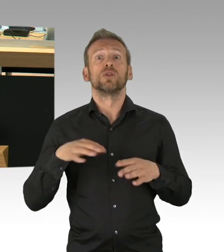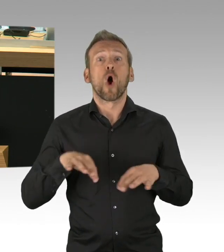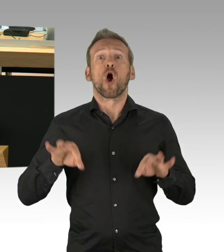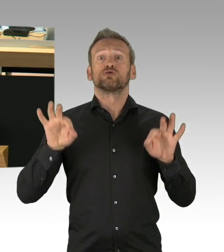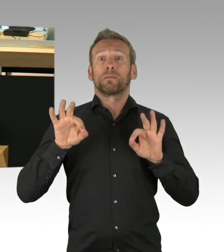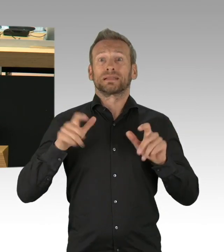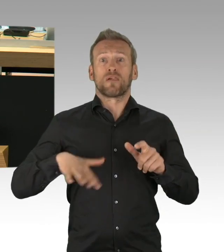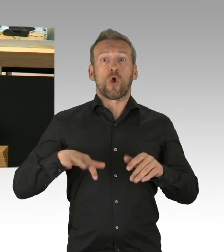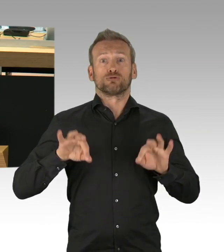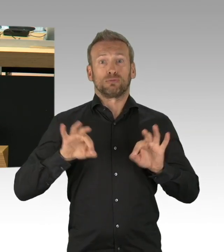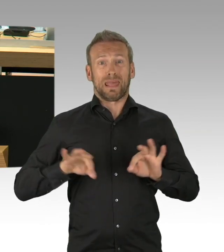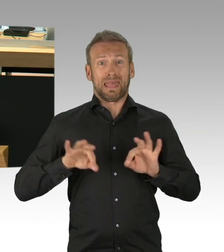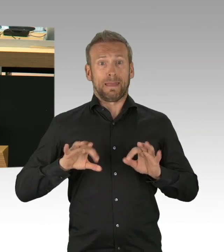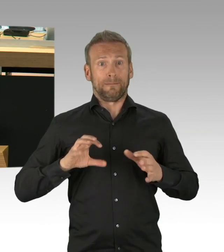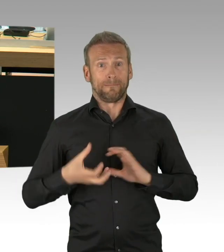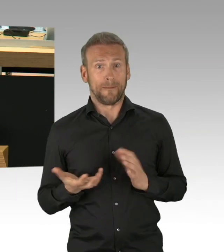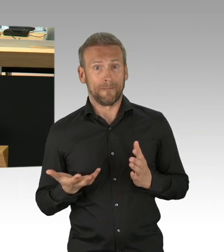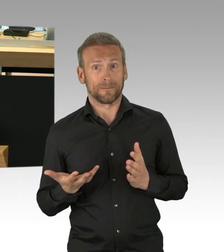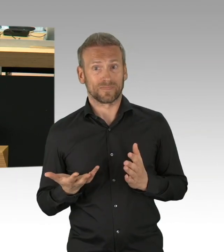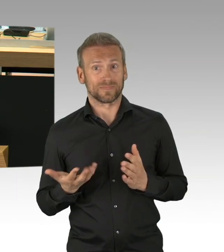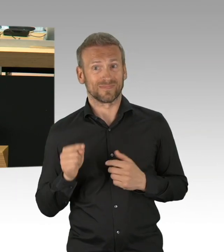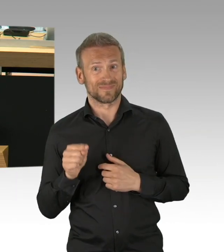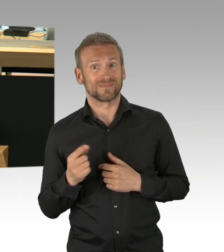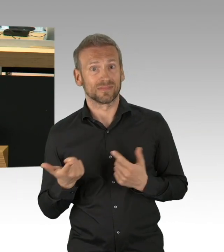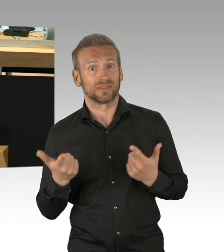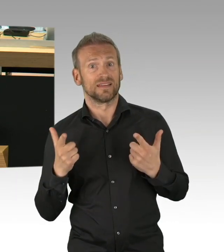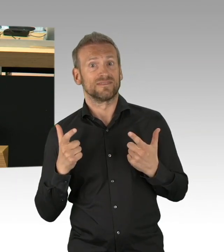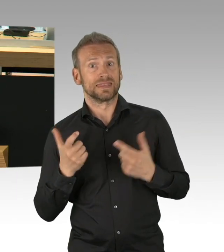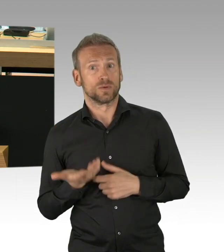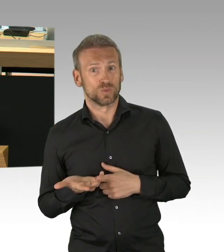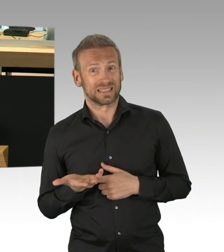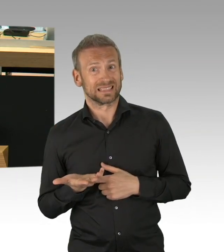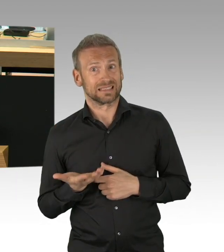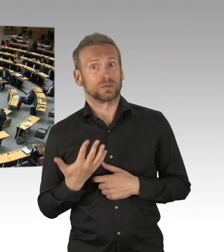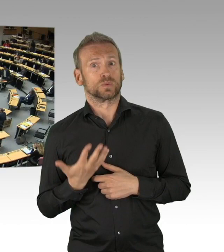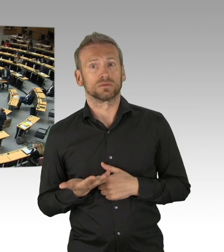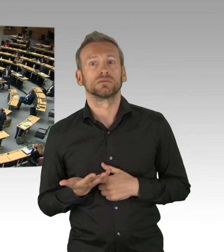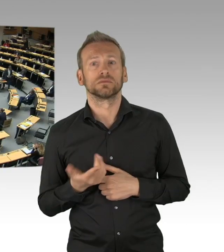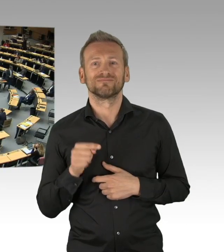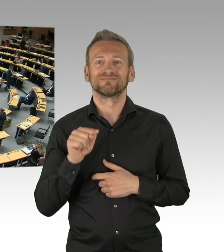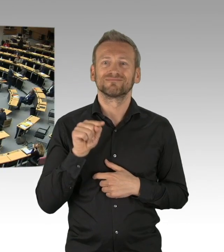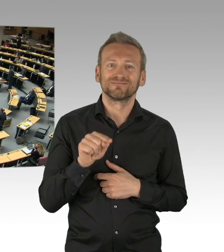wie wirtschaftliche Risiken abzuwehren. (Beifall) Mit einem Wort, wir müssen jetzt Hunderttausenden Berlinern